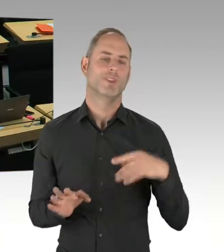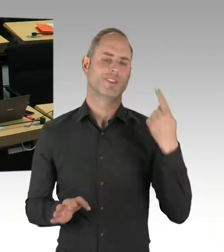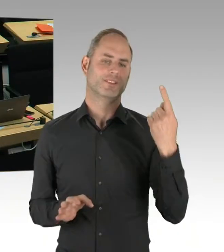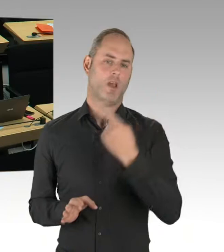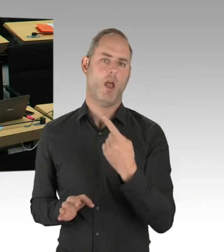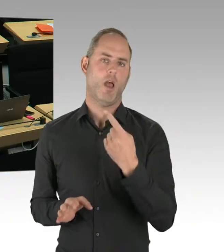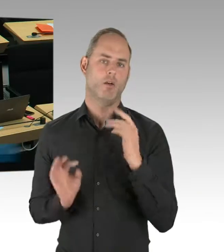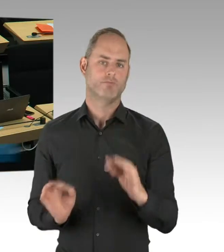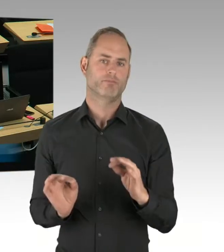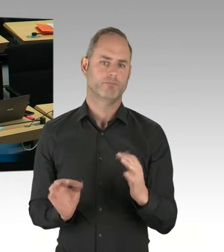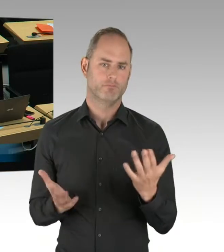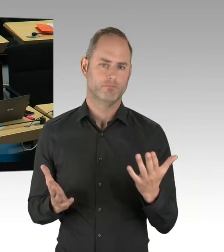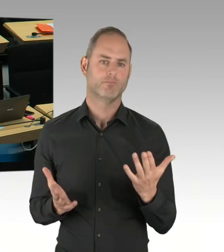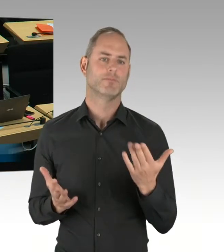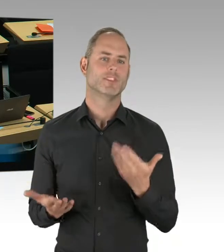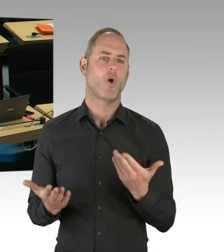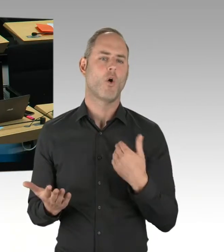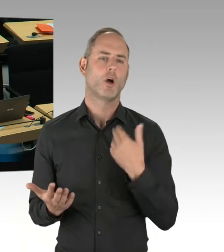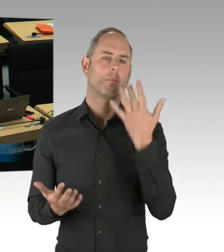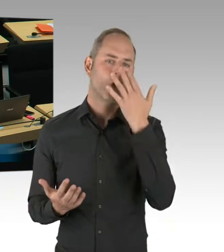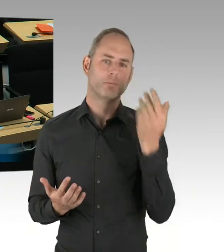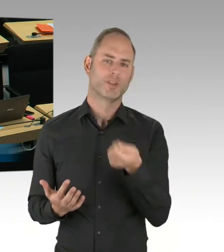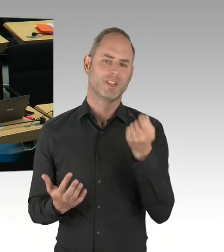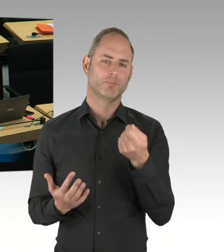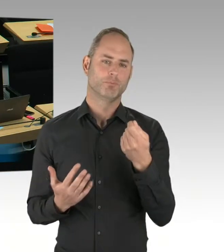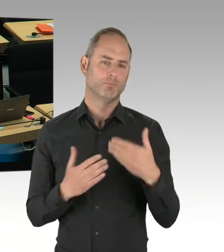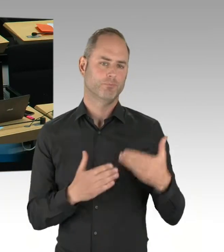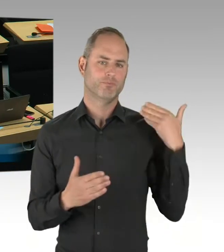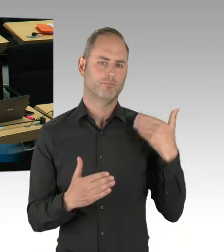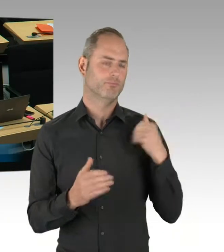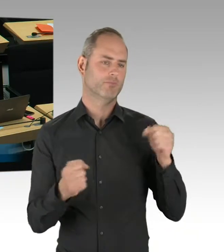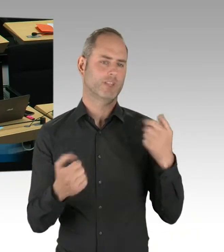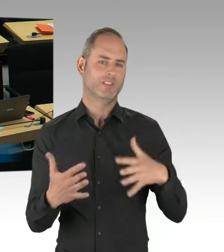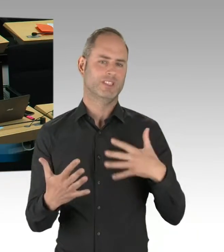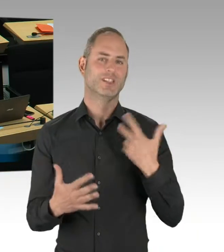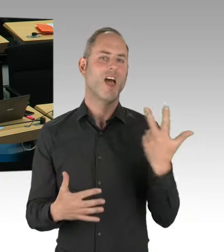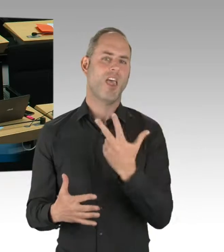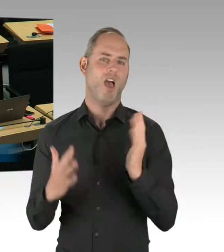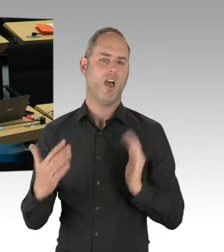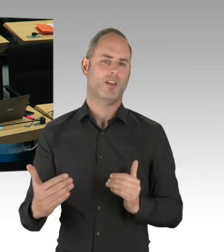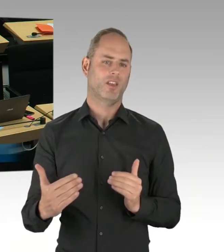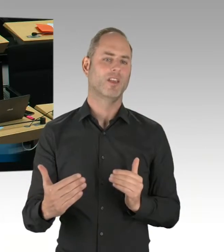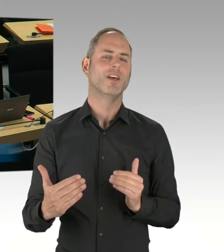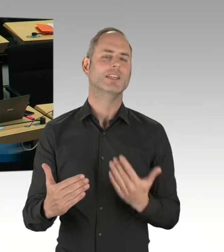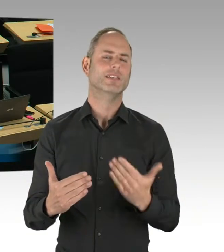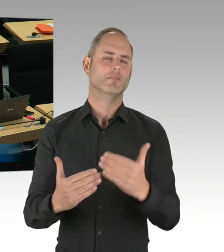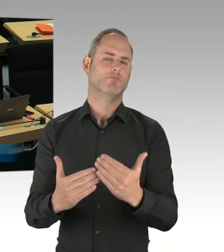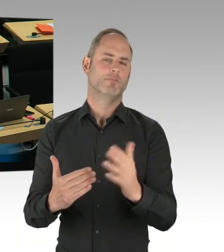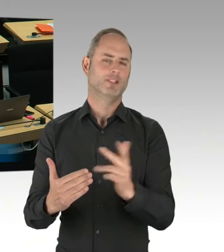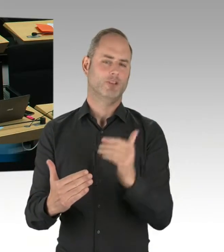(Rednerwechsel) Vielen Dank, Herr Senator. Dann stellt sich die Frage: Wann werden Sie in den Regelbetrieb übergehen,